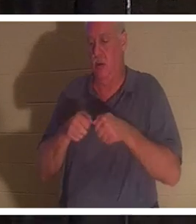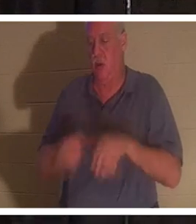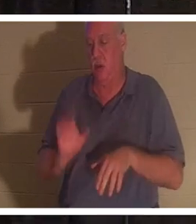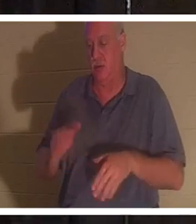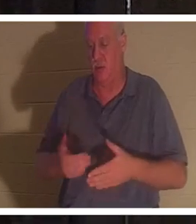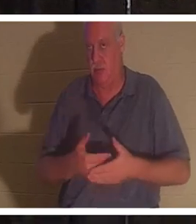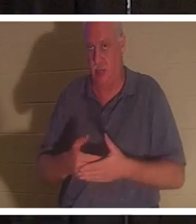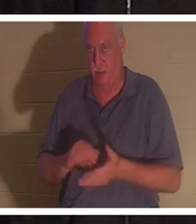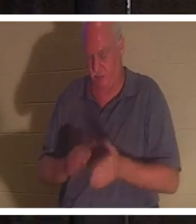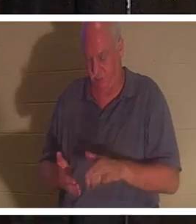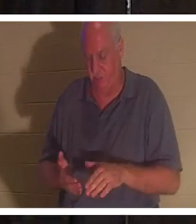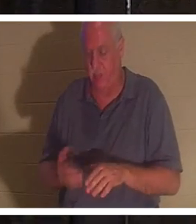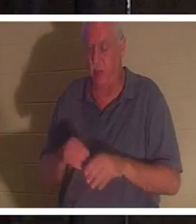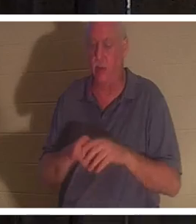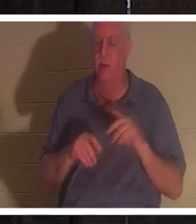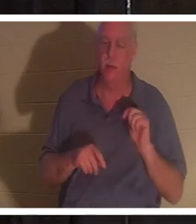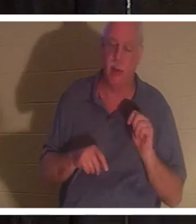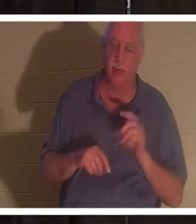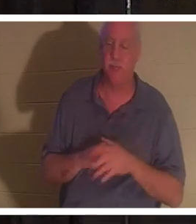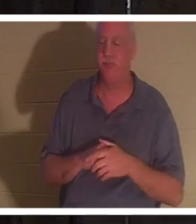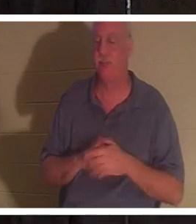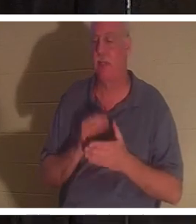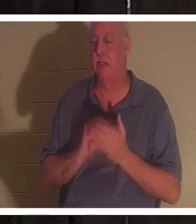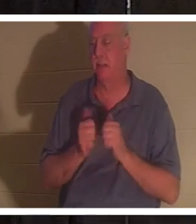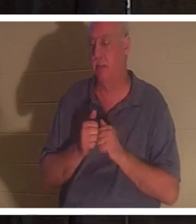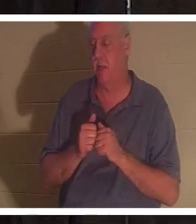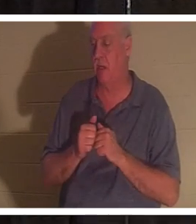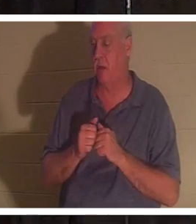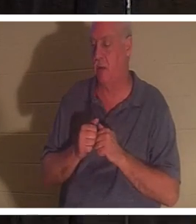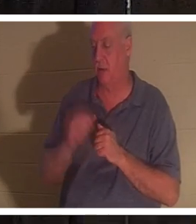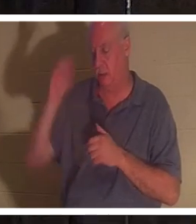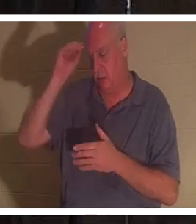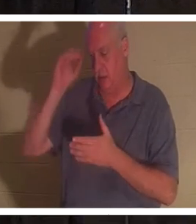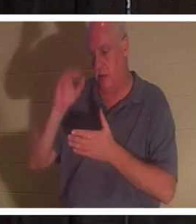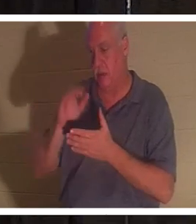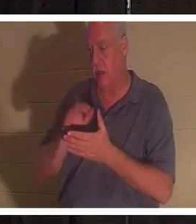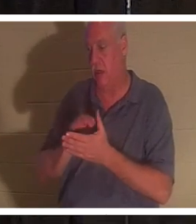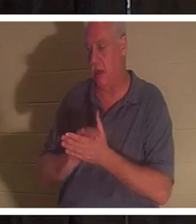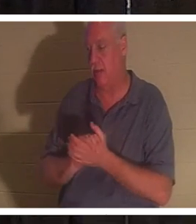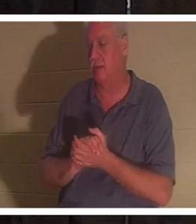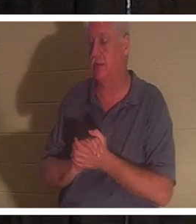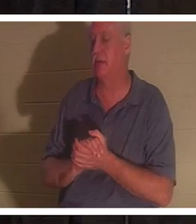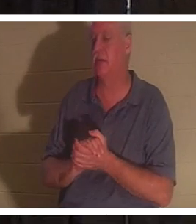была в ванной, и каким-то образом ее муж Бахра... и я хотел бы ее увидеть. Некоторые из вас встречали мою